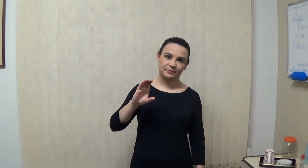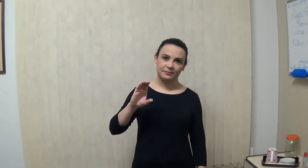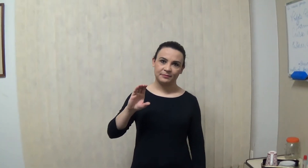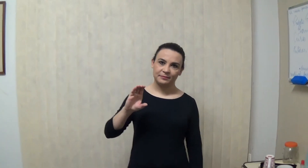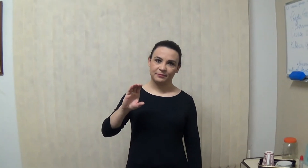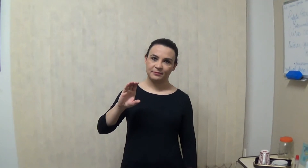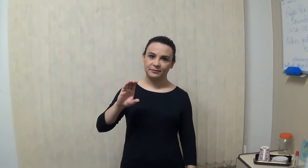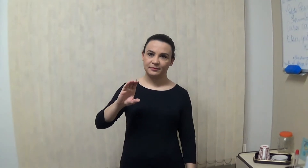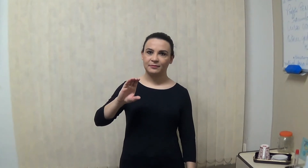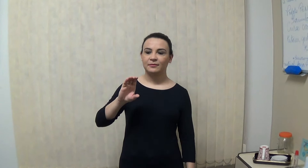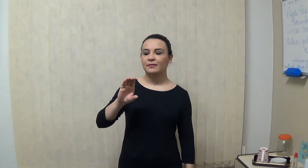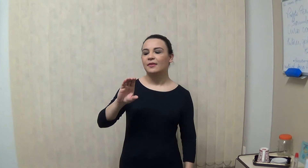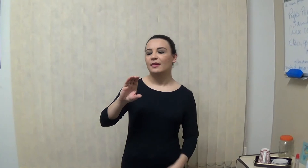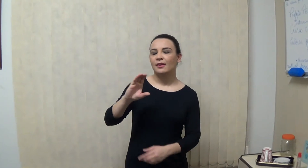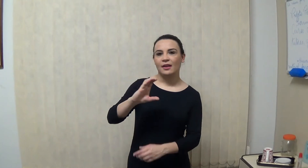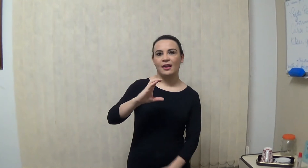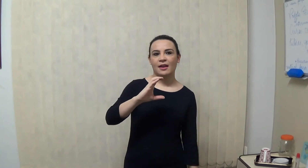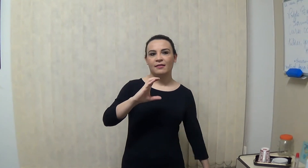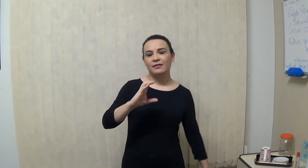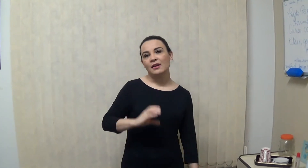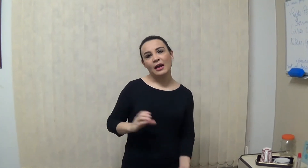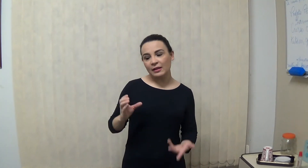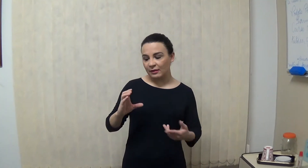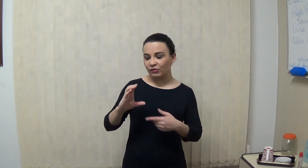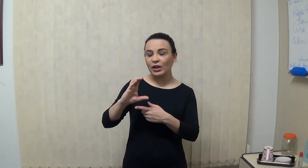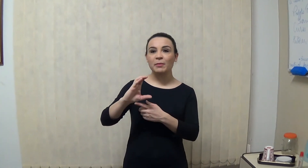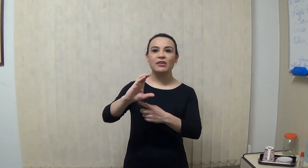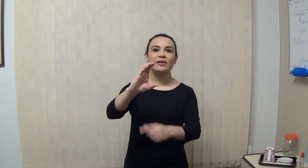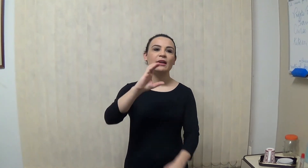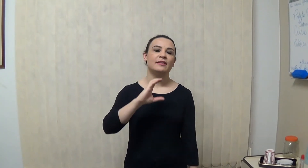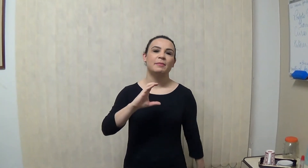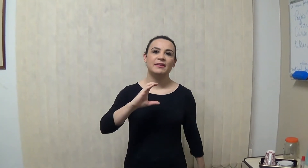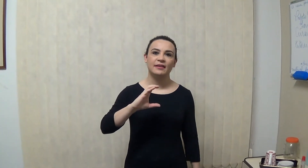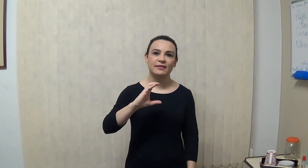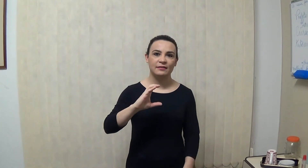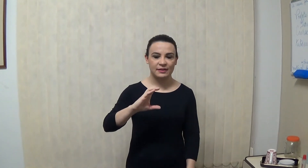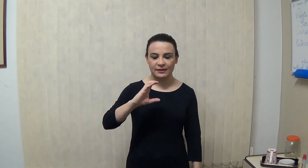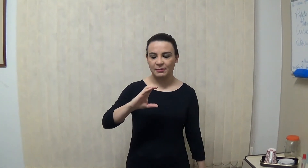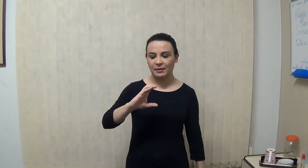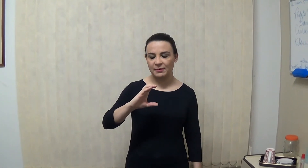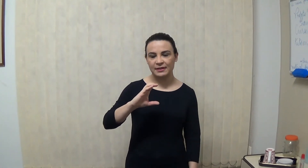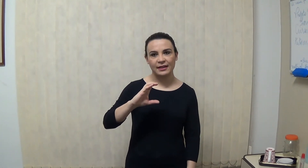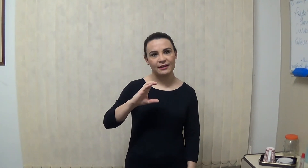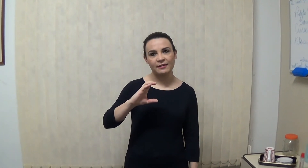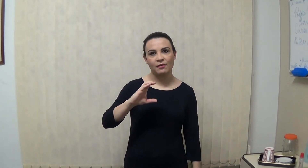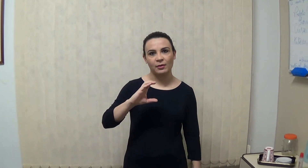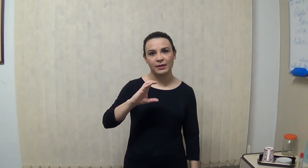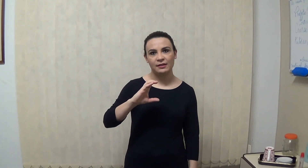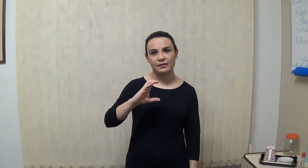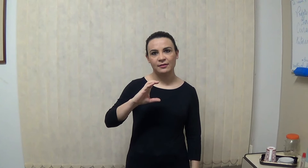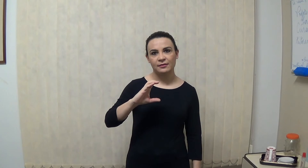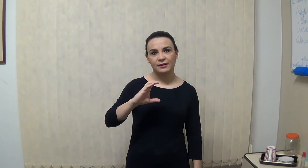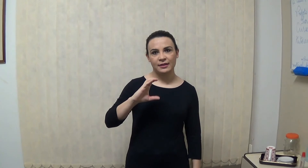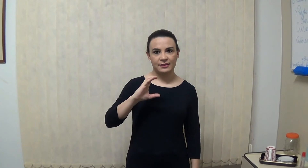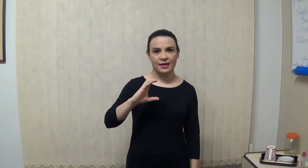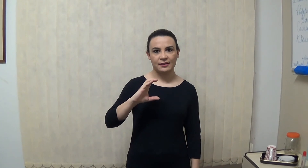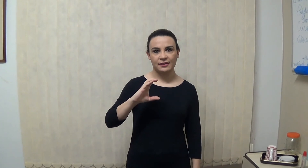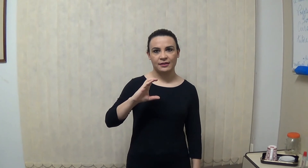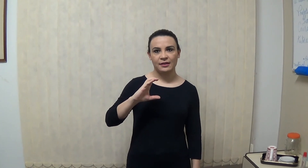olhando de frente geralmente está nessa apresentação